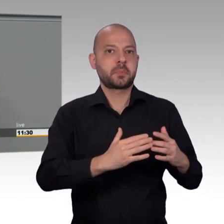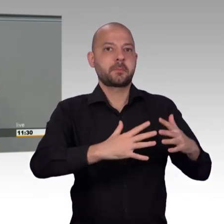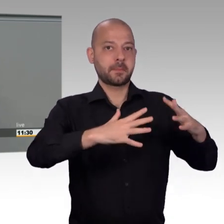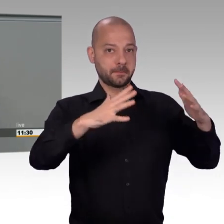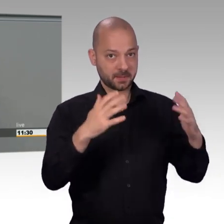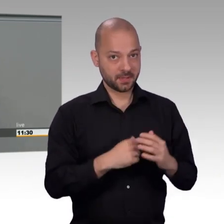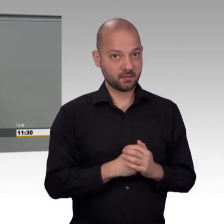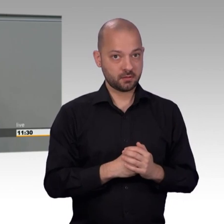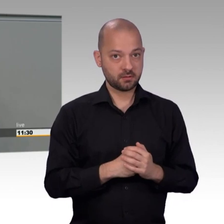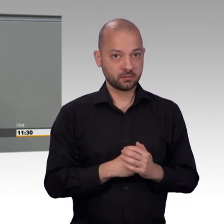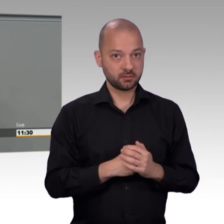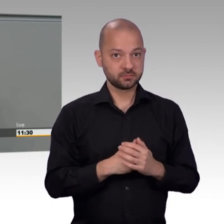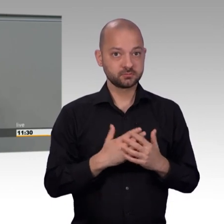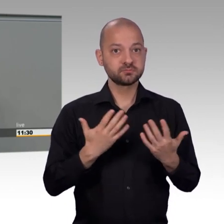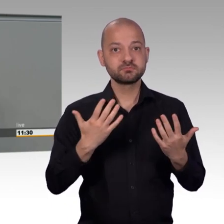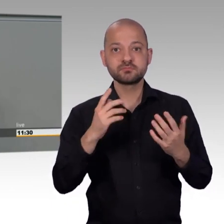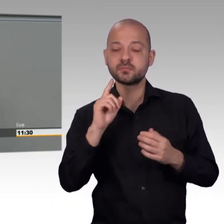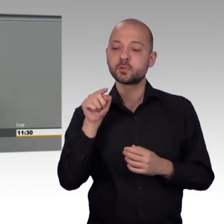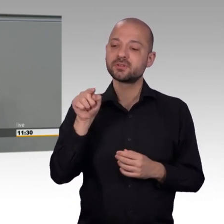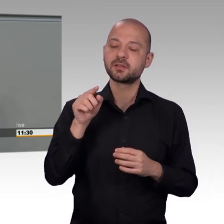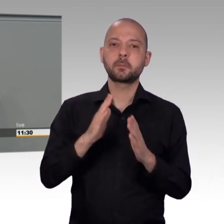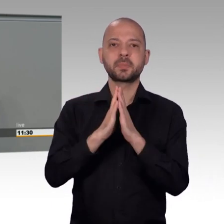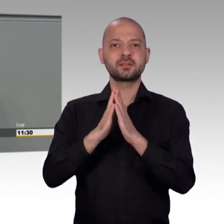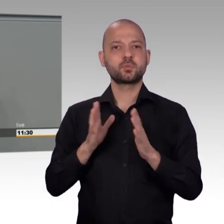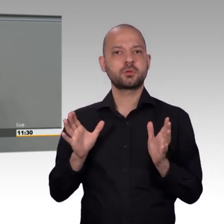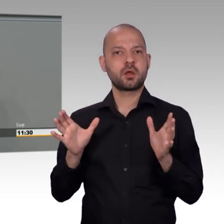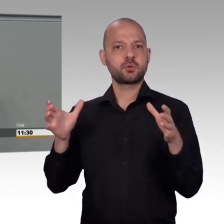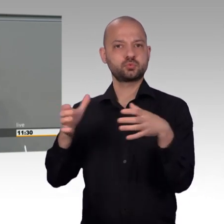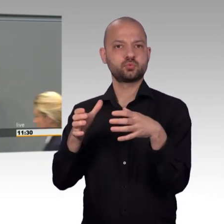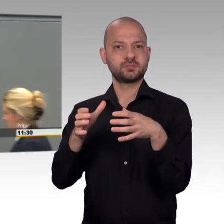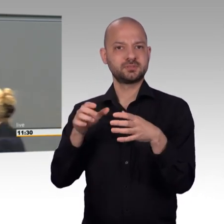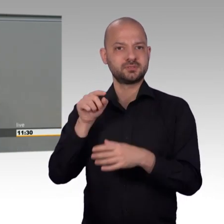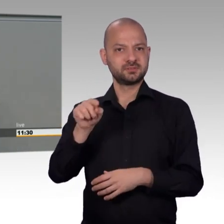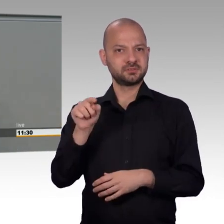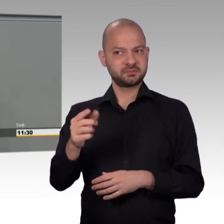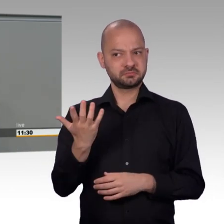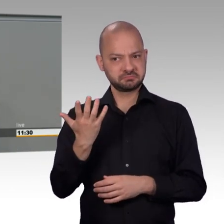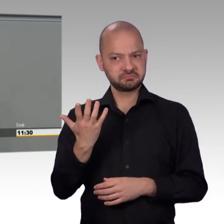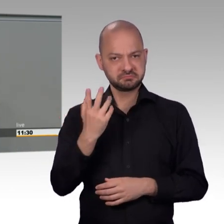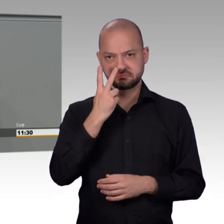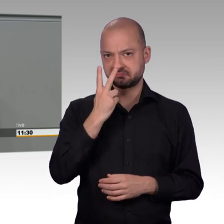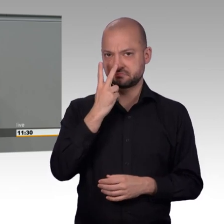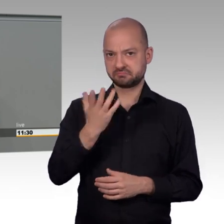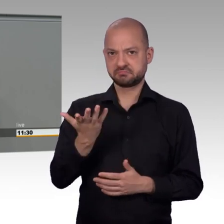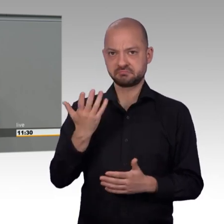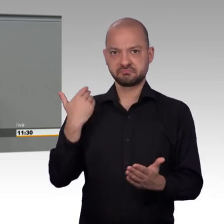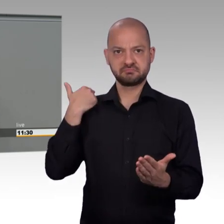und wir befinden uns heute ungefähr auf dem Stand von 1981. Das sollte uns zu denken geben.